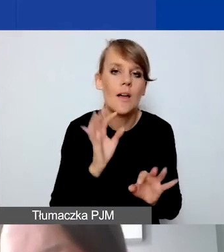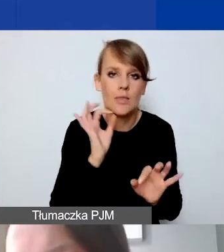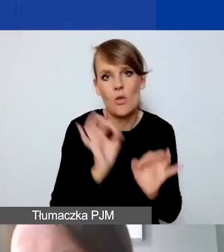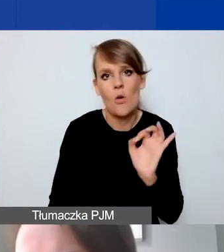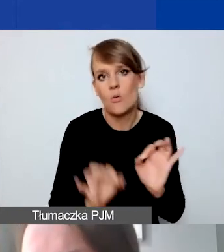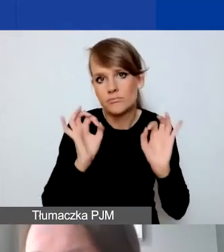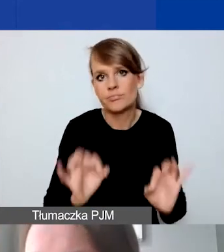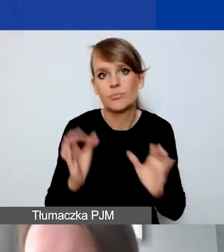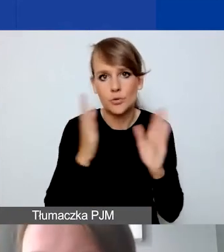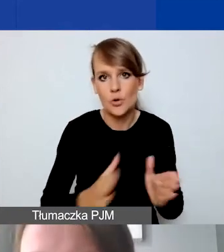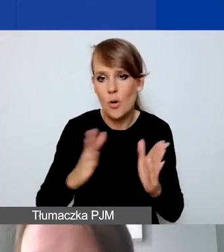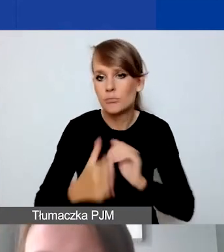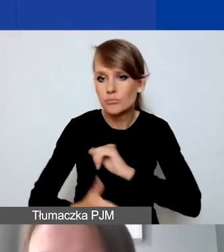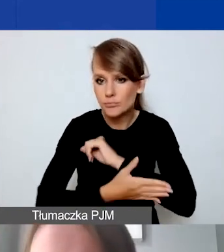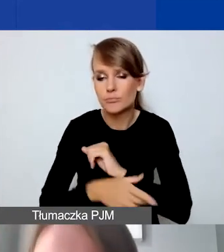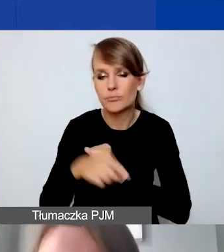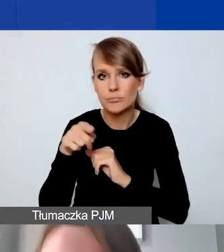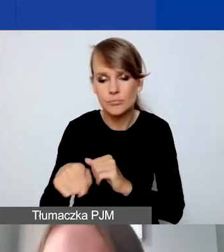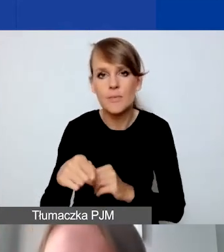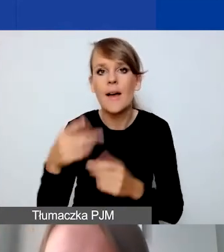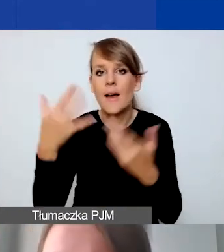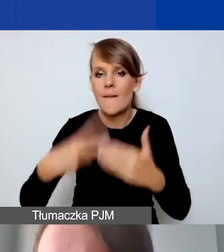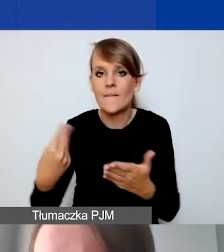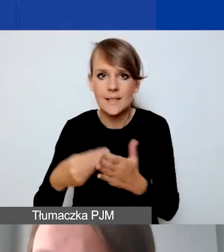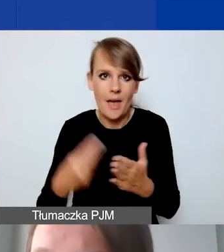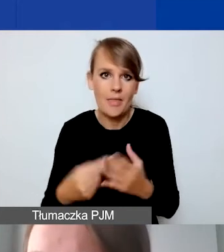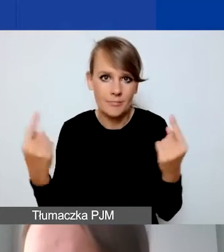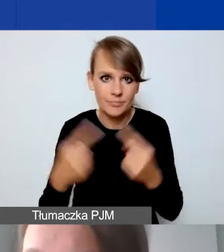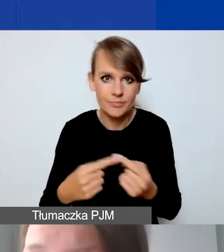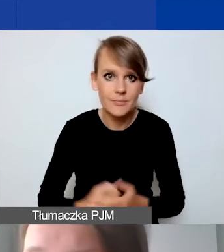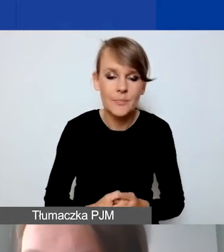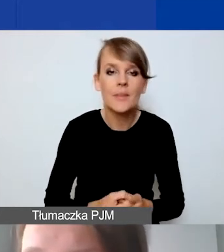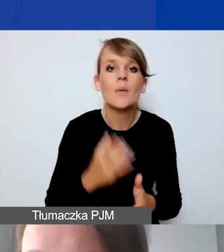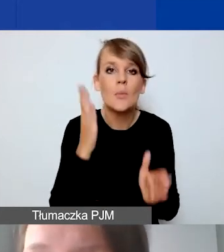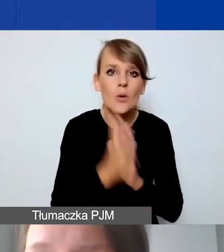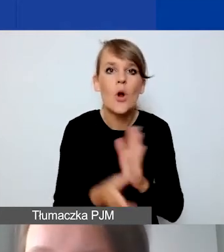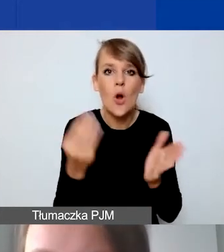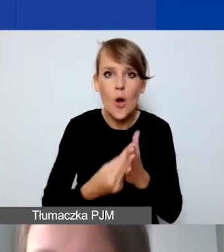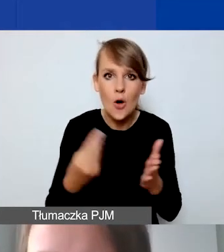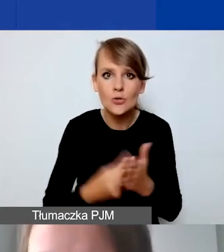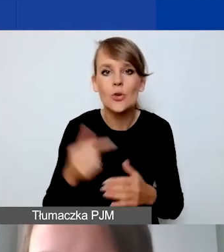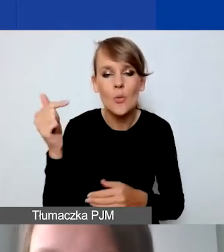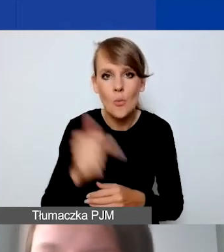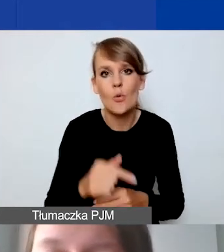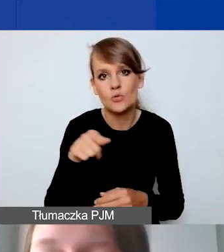Żeby opierał się na wiarygodnych wycenach. Koszty po prostu muszą być racjonalne.